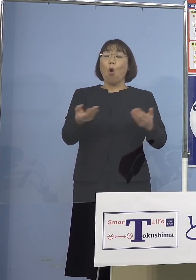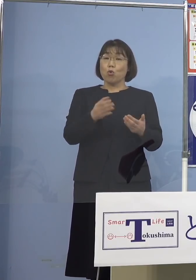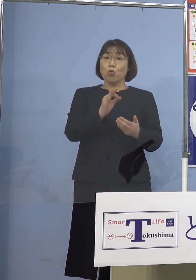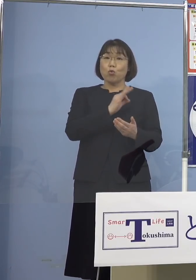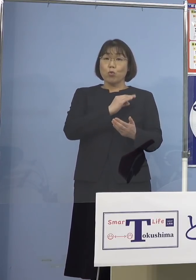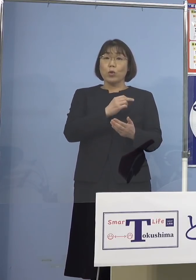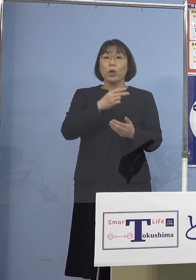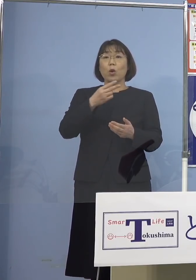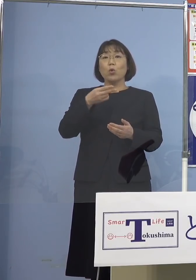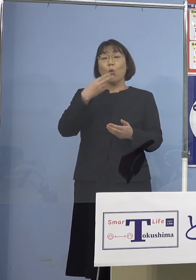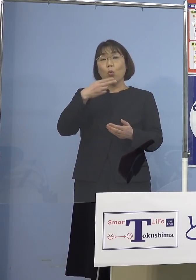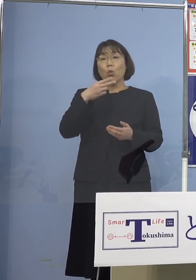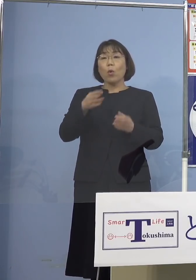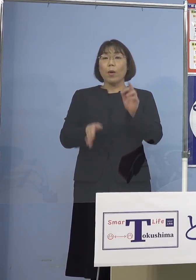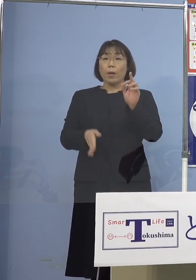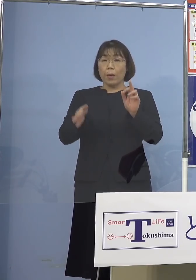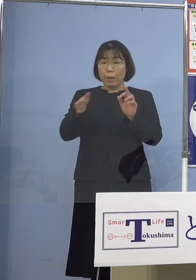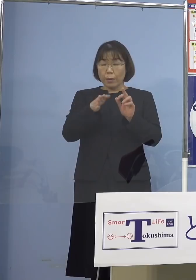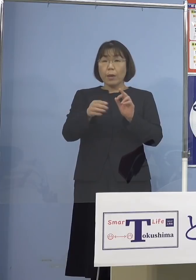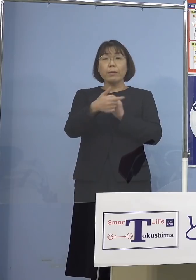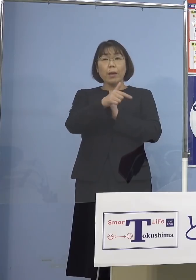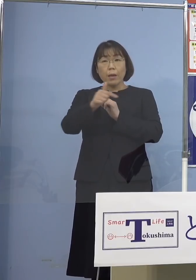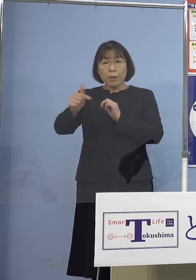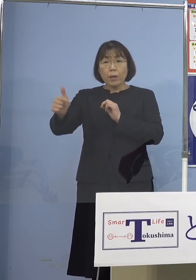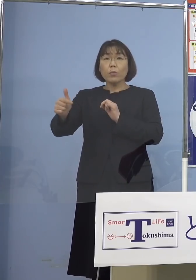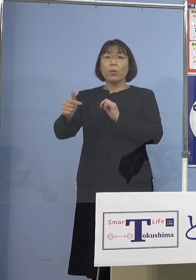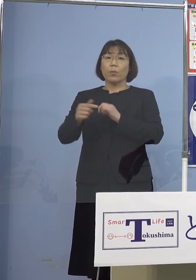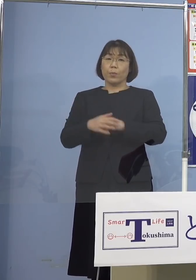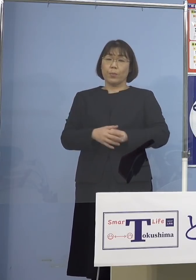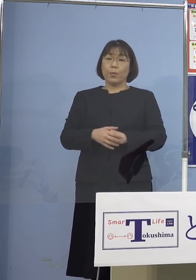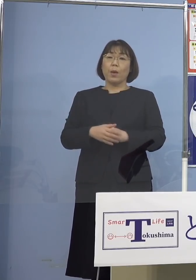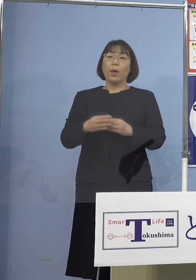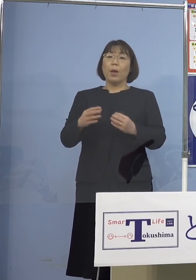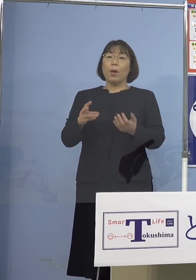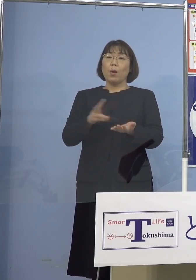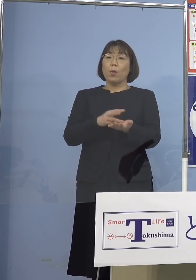支所の方、関わる皆さんですね 接種を行うと